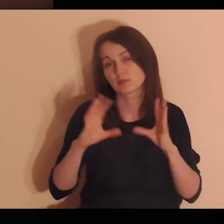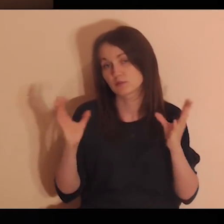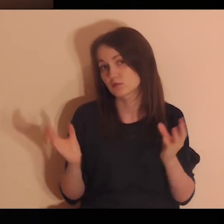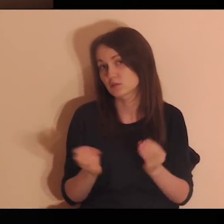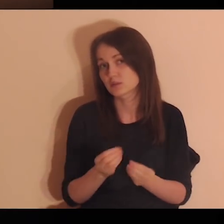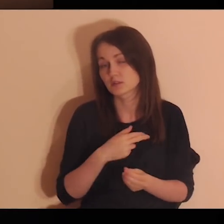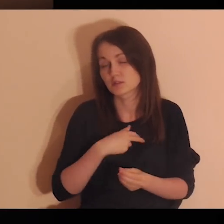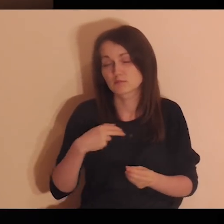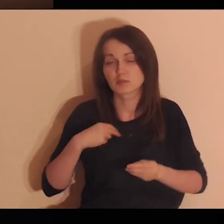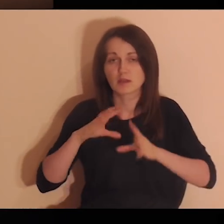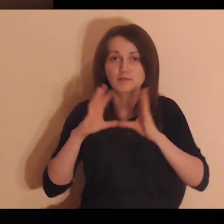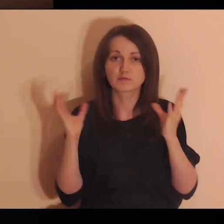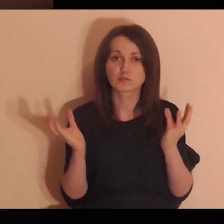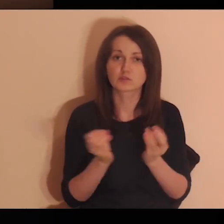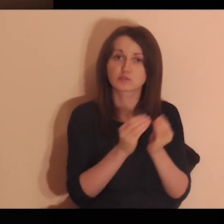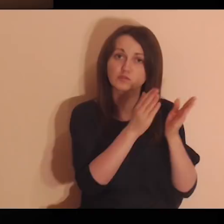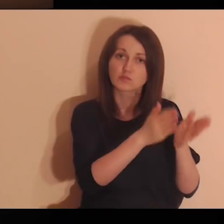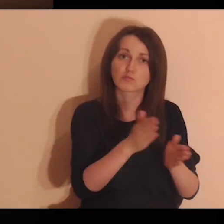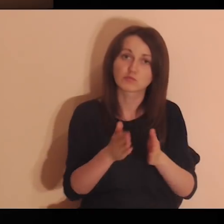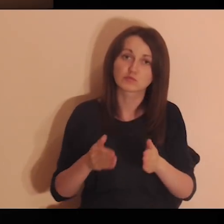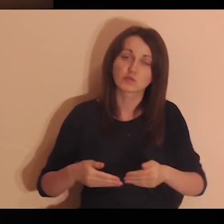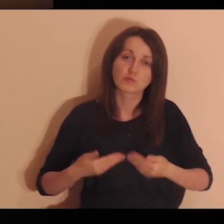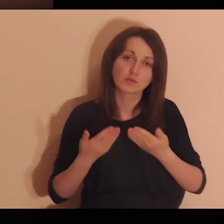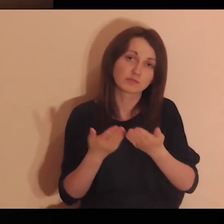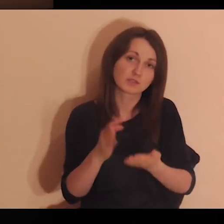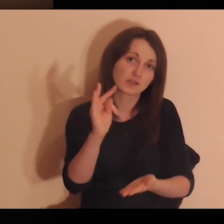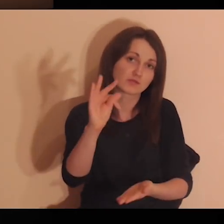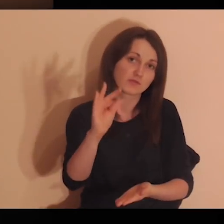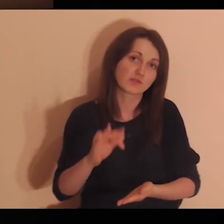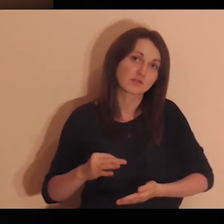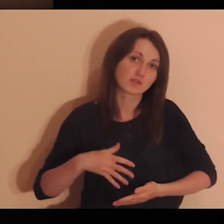Proszę Cię, Panie: nam wszystkim i tym osobom daj swojego Ducha.